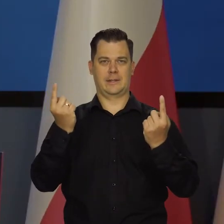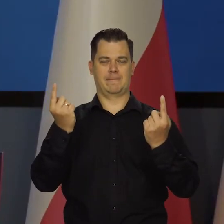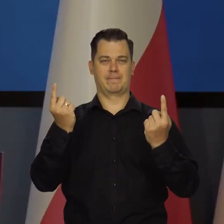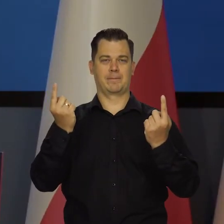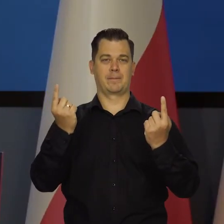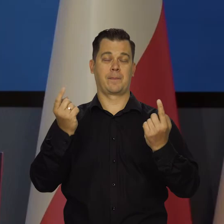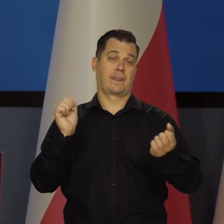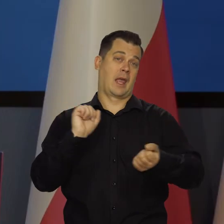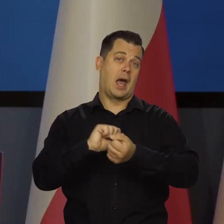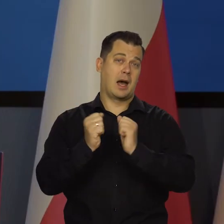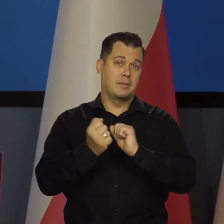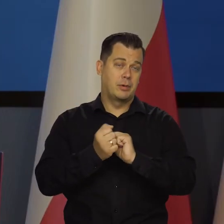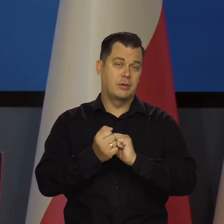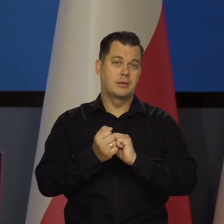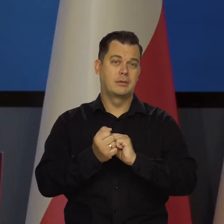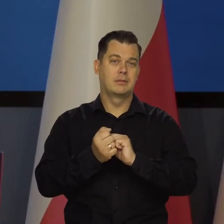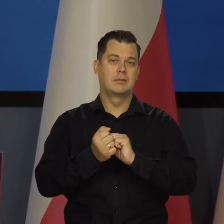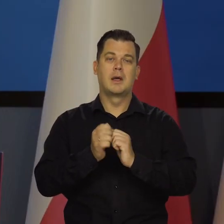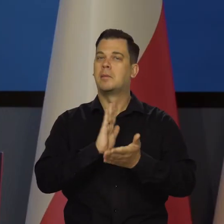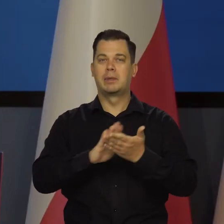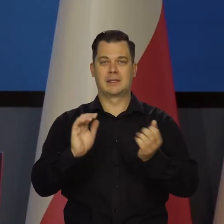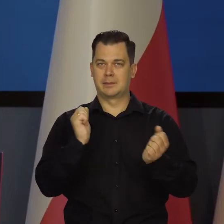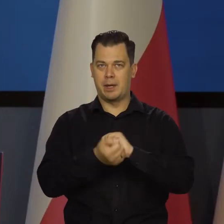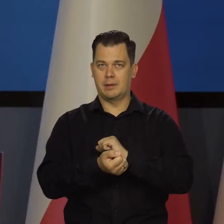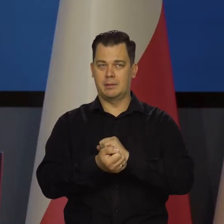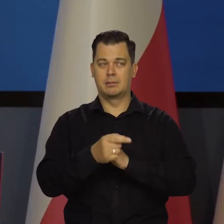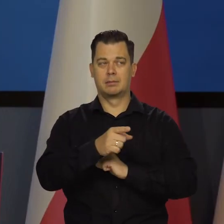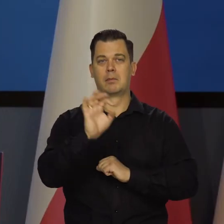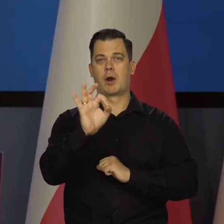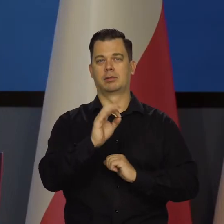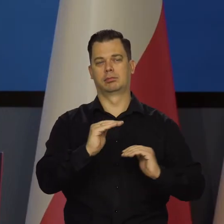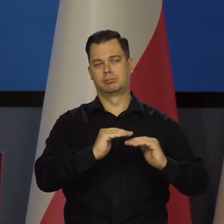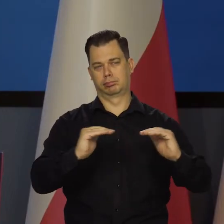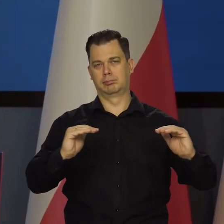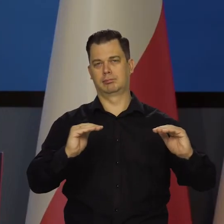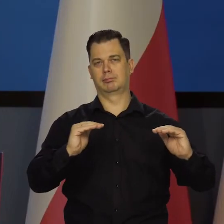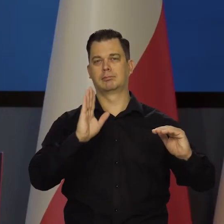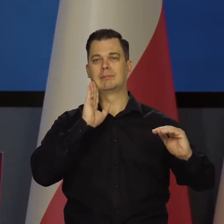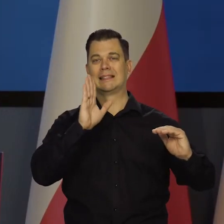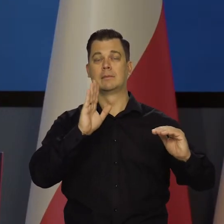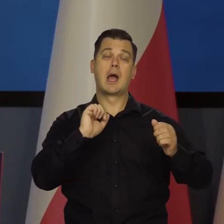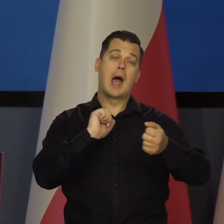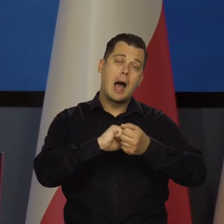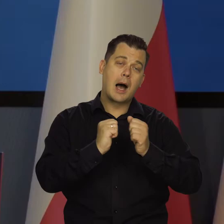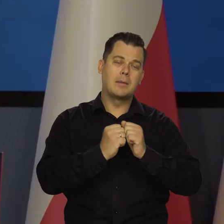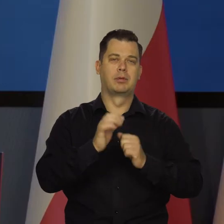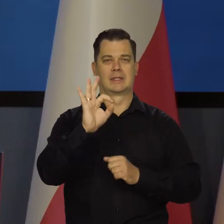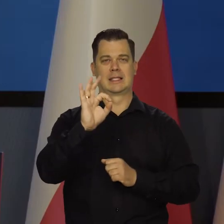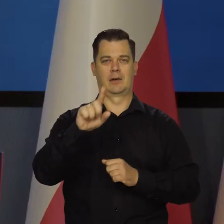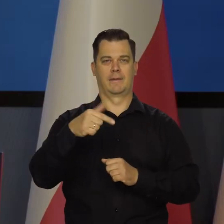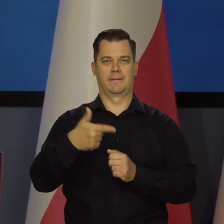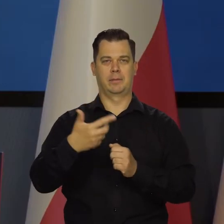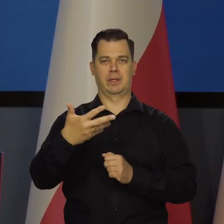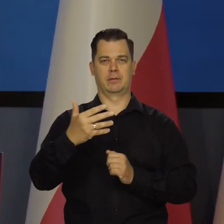Albo brak zmian poziomu stóp, albo wzrost o 25 punktów bazowych.